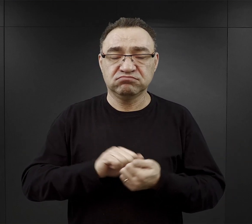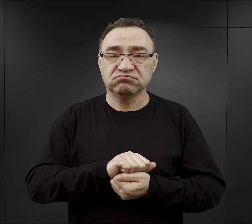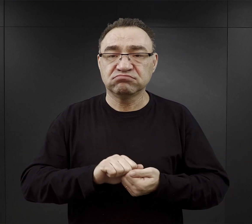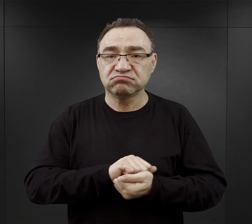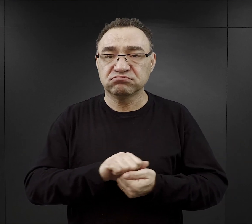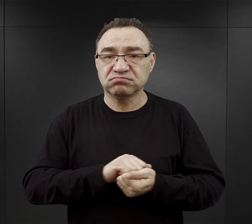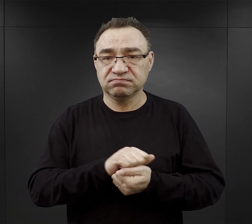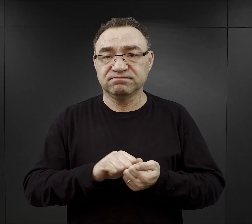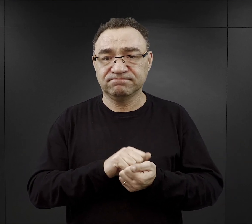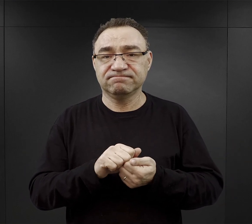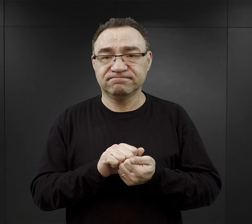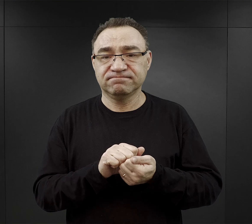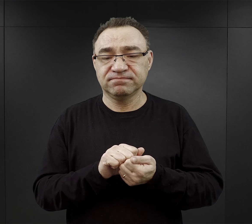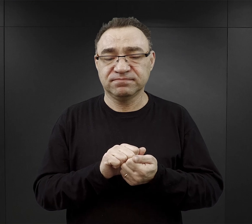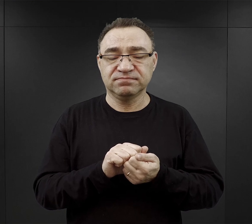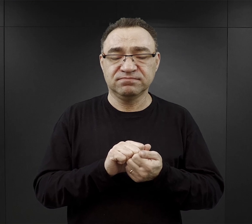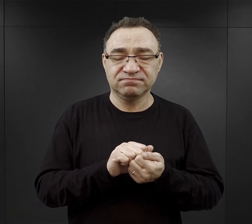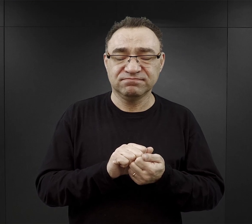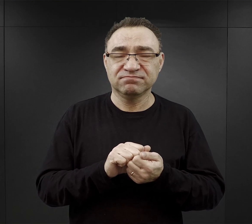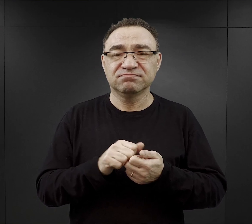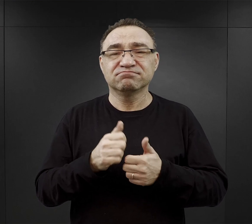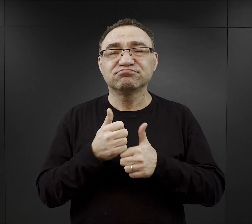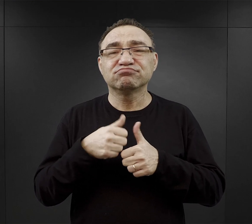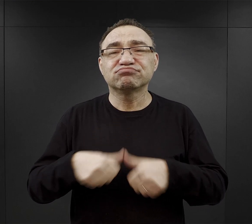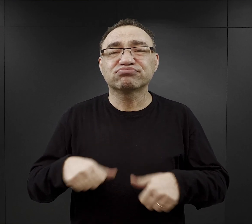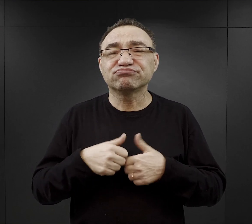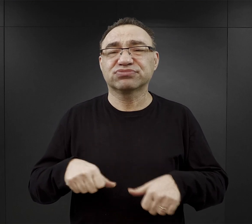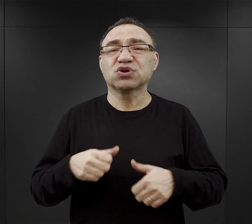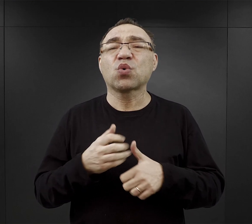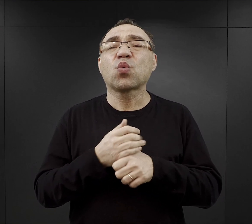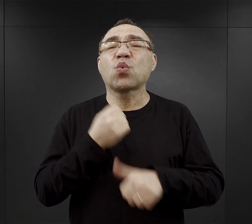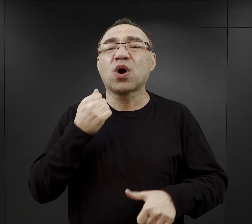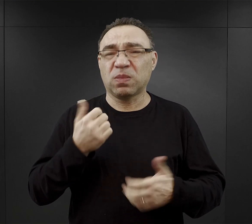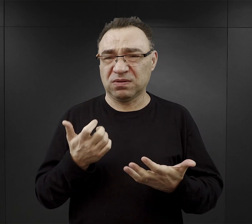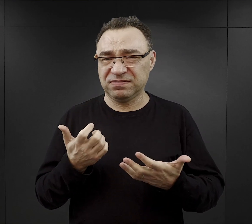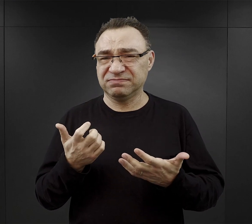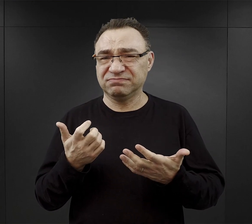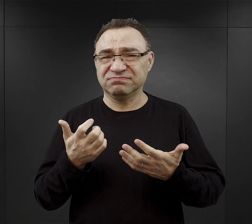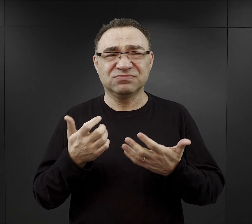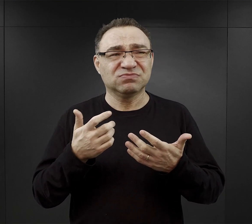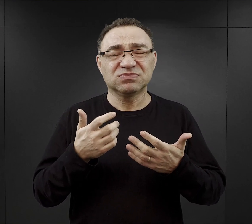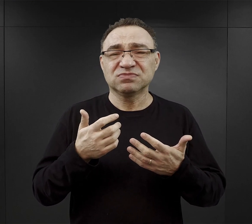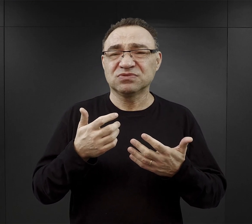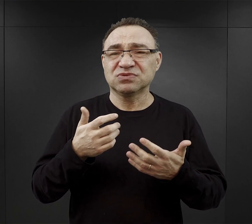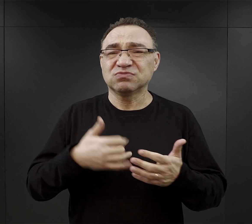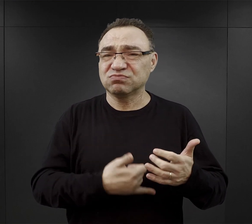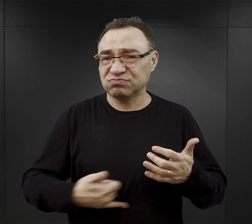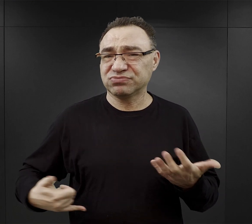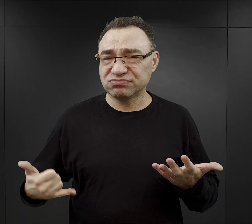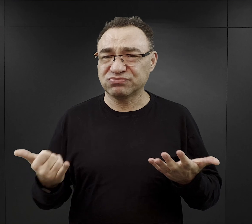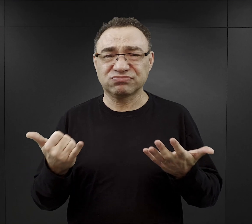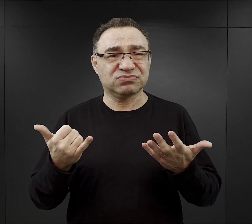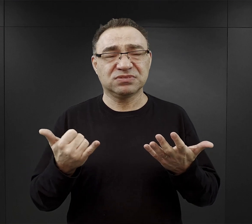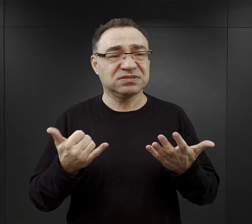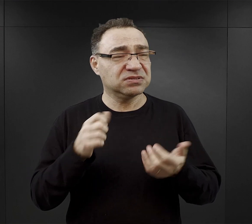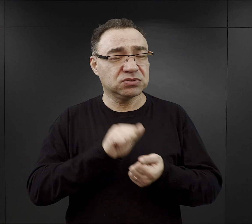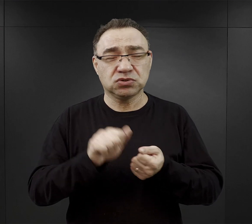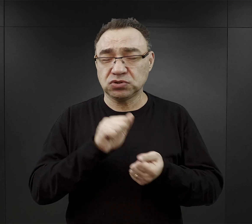był tak zwany „Durchfall”, czyli biegunka głodowa, która jeszcze bardziej przyśpieszała proces wyniszczenia organizmu